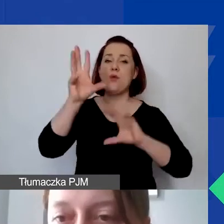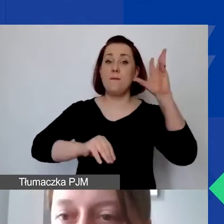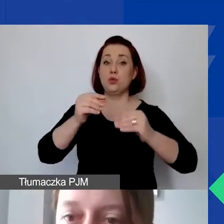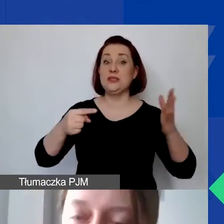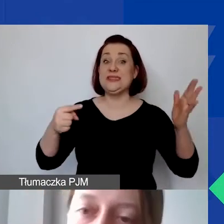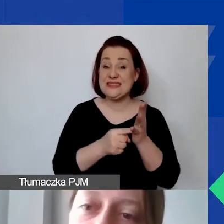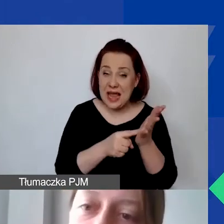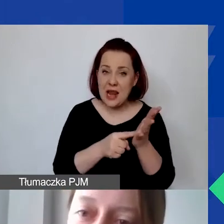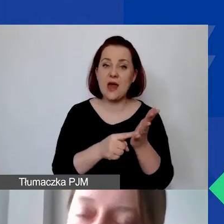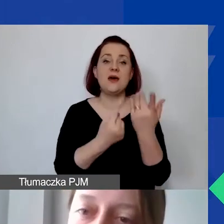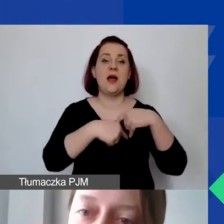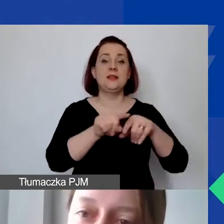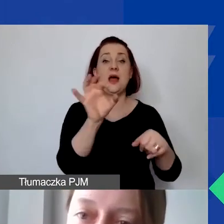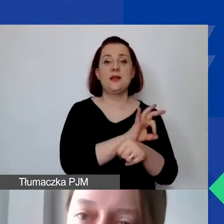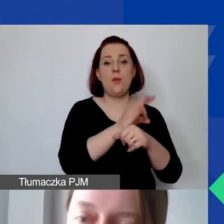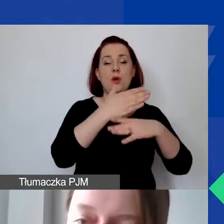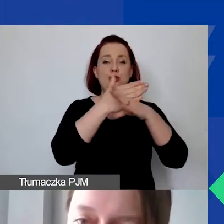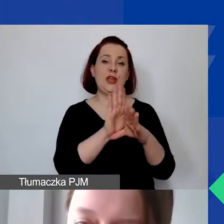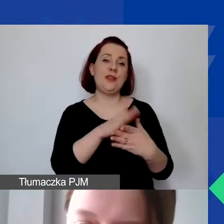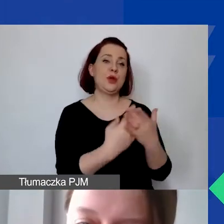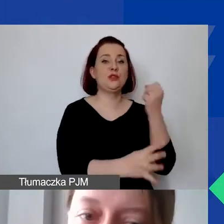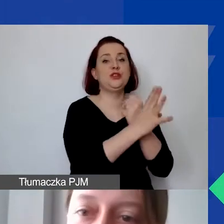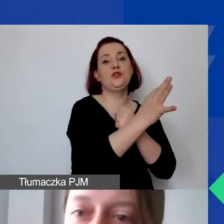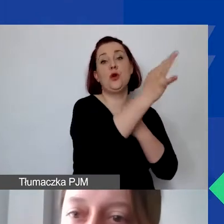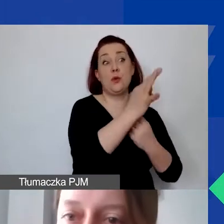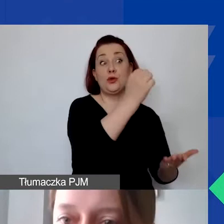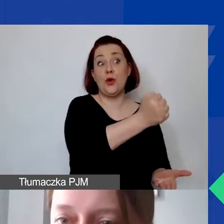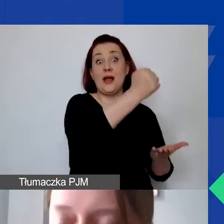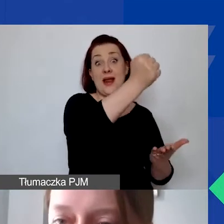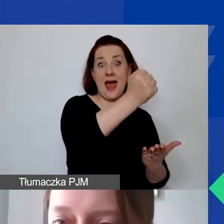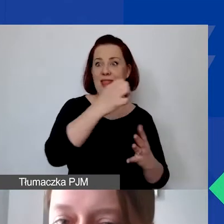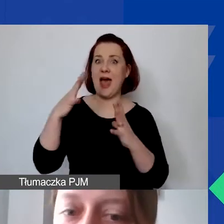dzielą państwo przykładowo: 90% to jest grant, 10% to wkład własny,